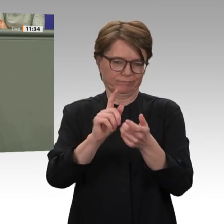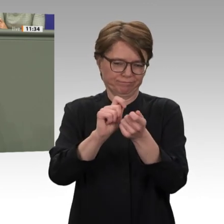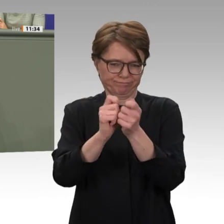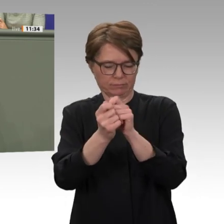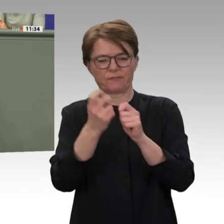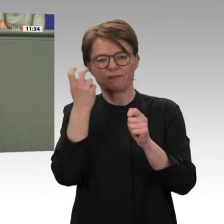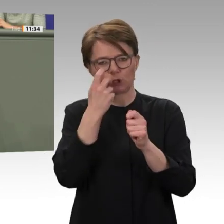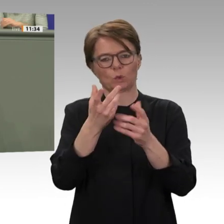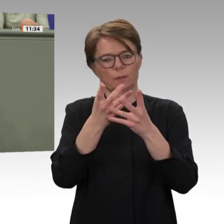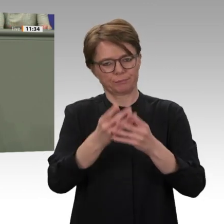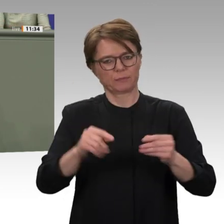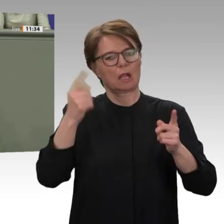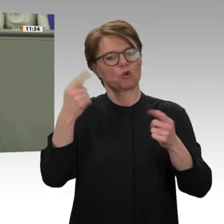und Gerechtigkeit protestiert haben.